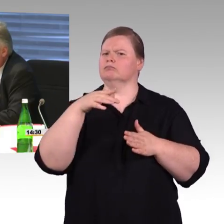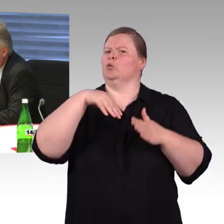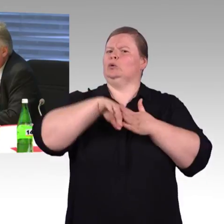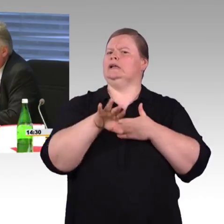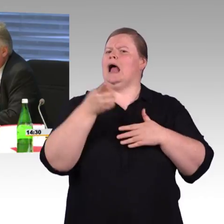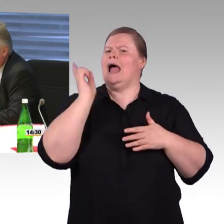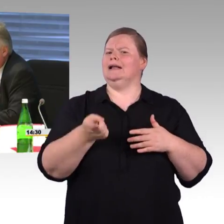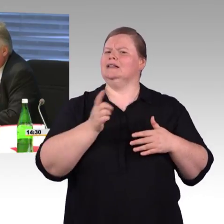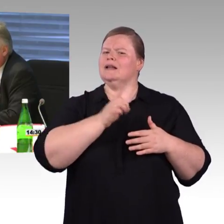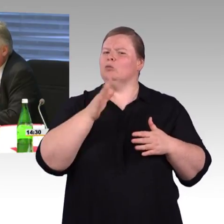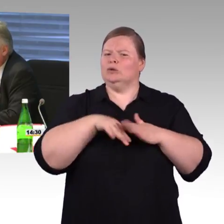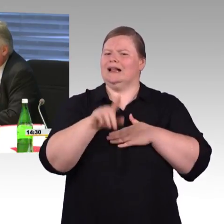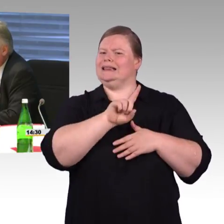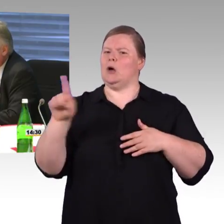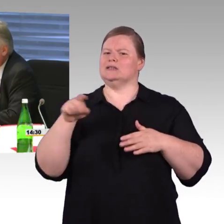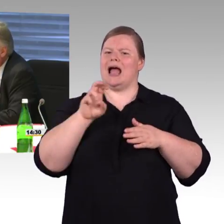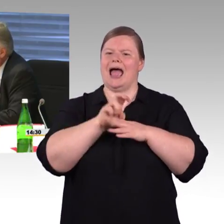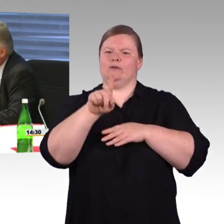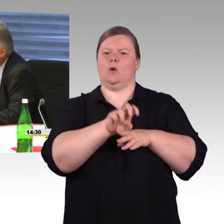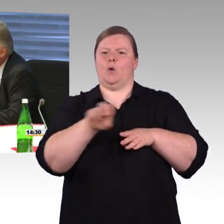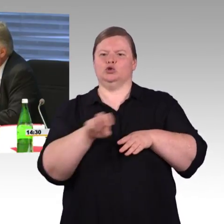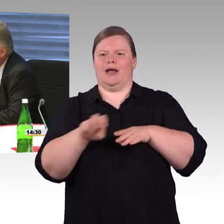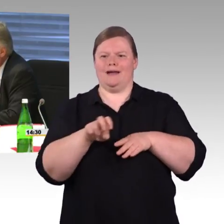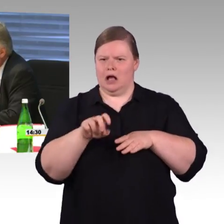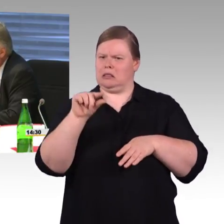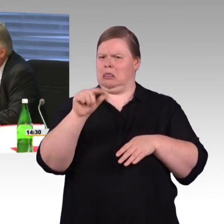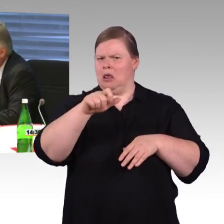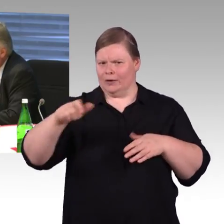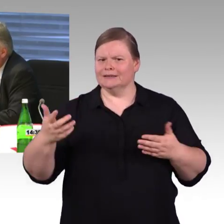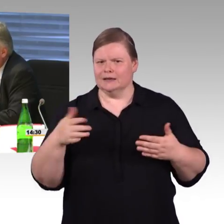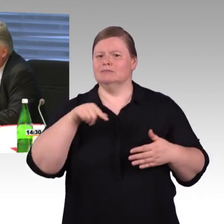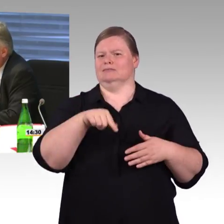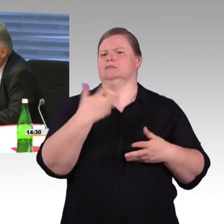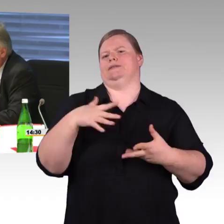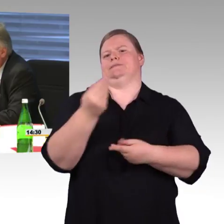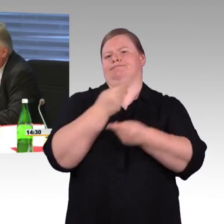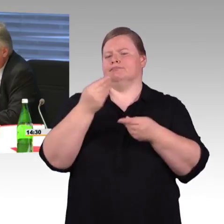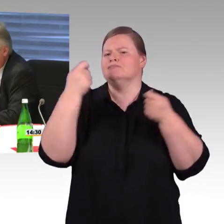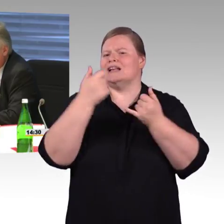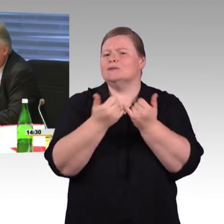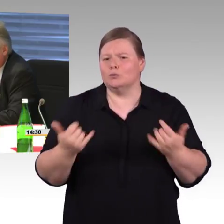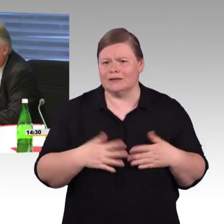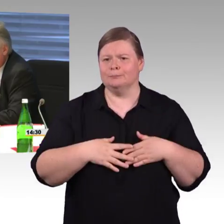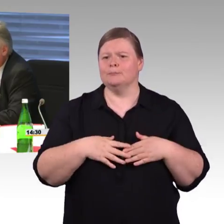weil ja, es gibt immer die Diskussion, ist 1.000 zu hoch? Ich kann mich erinnern,